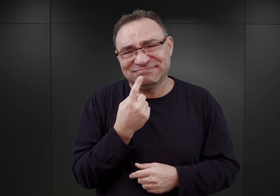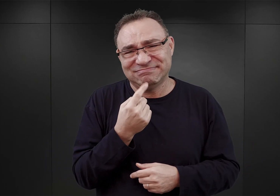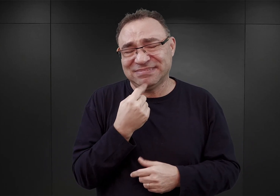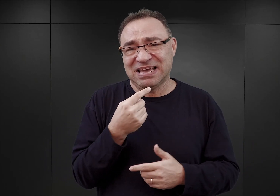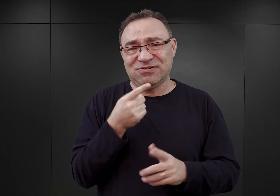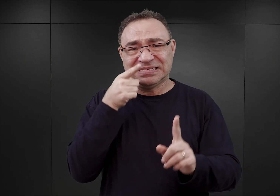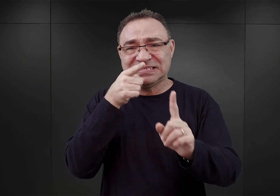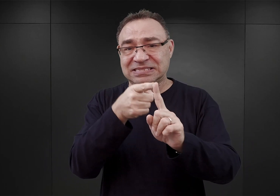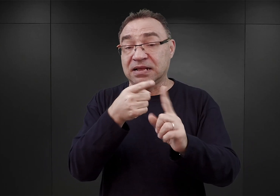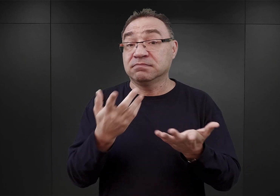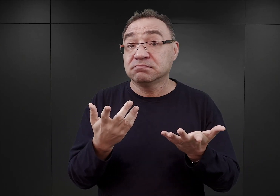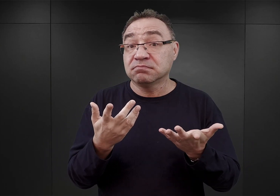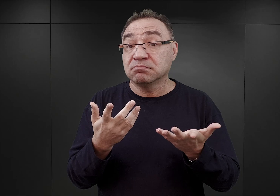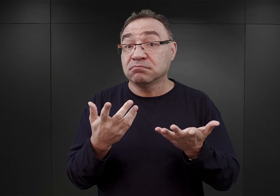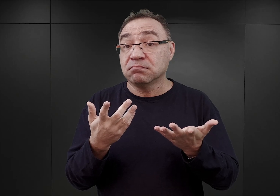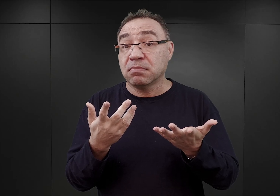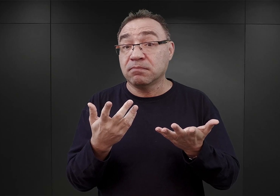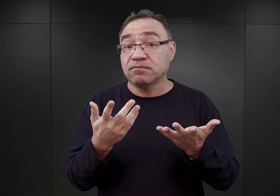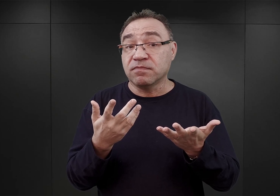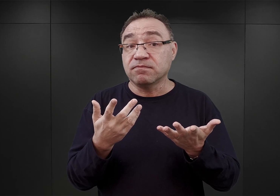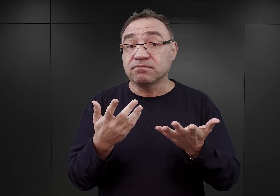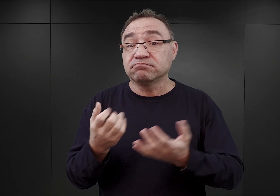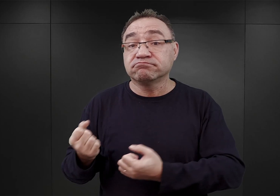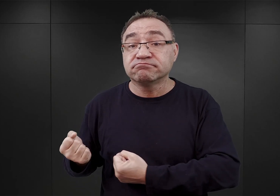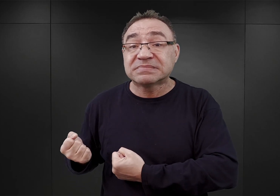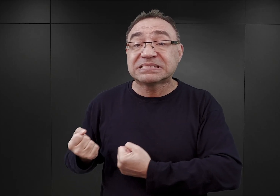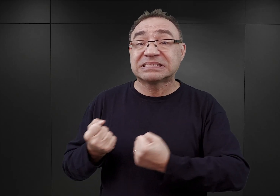przede wszystkim w zakresie dostaw materiałów budowlanych.